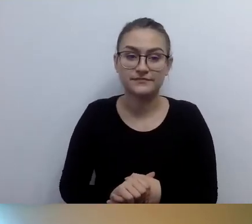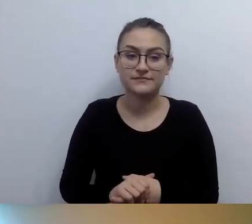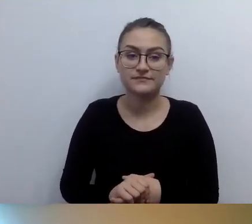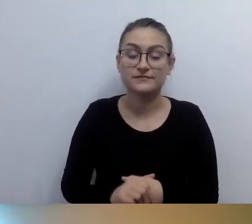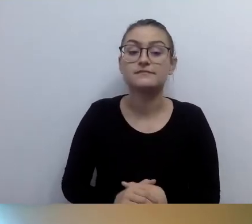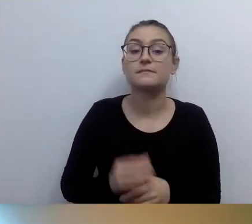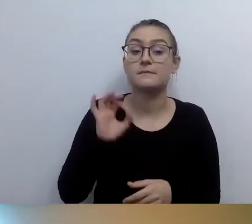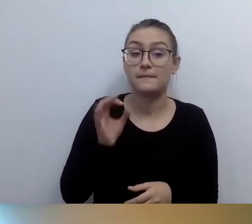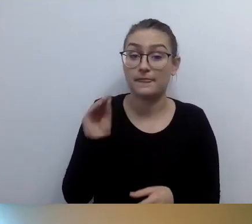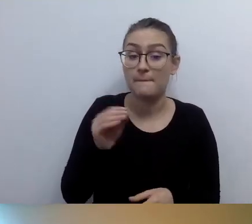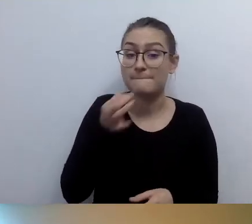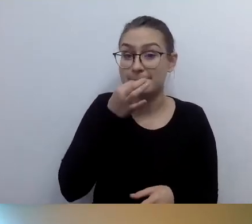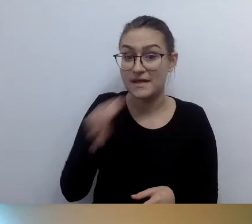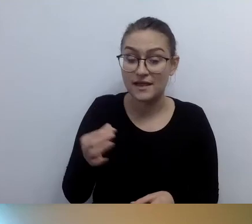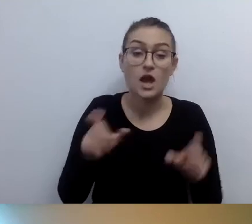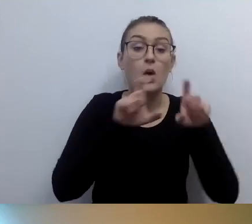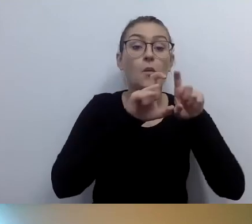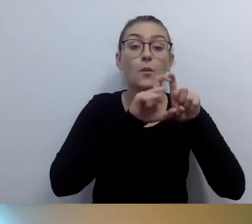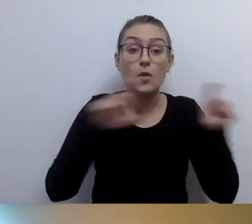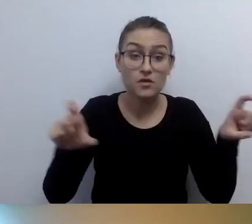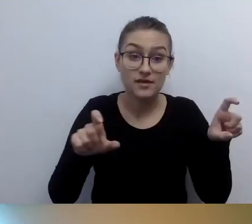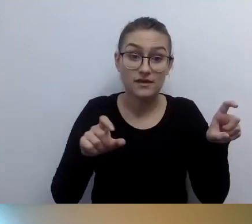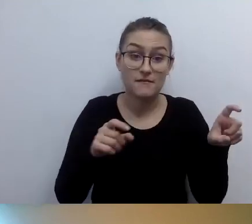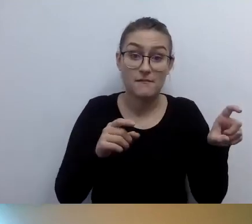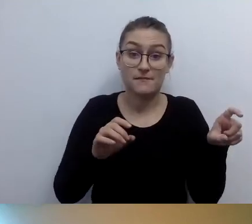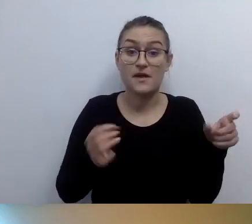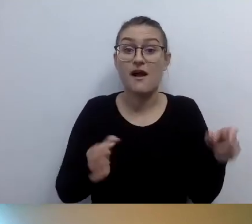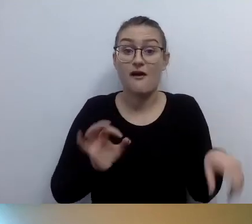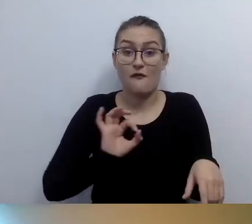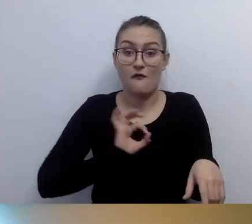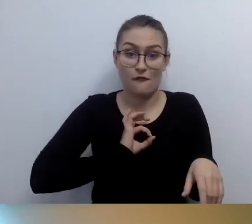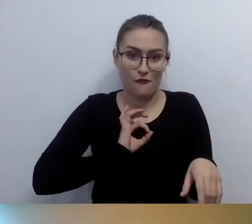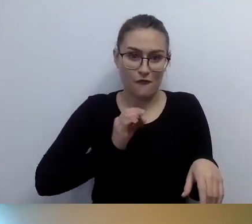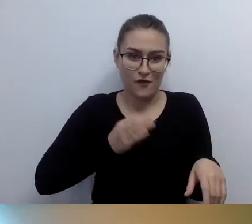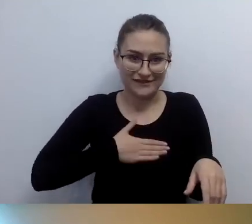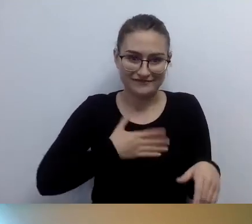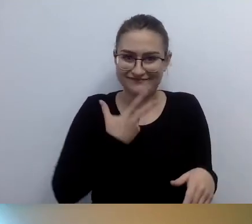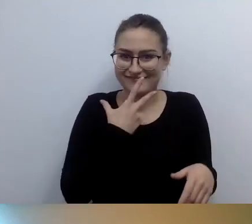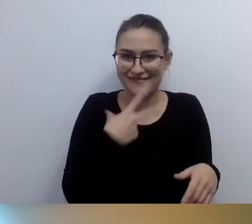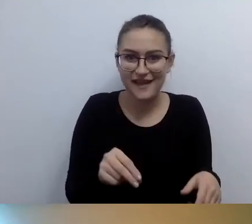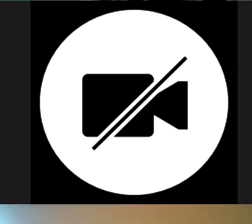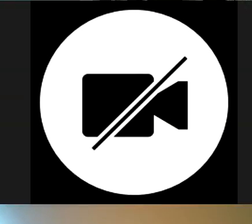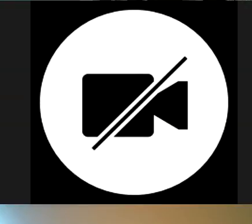Mamy pytanie, co z budynkami, których nie jesteśmy właścicielami, a użytkownikami. Kto odpowiada za zapewnienie dostępności takiego obiektu?